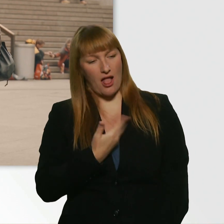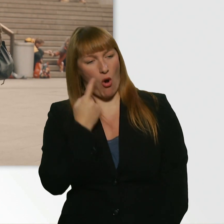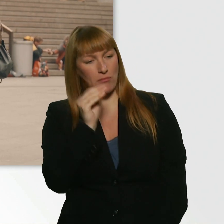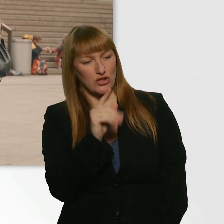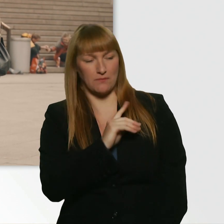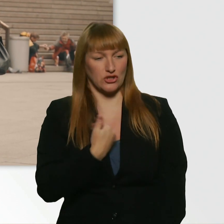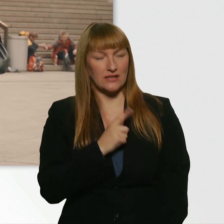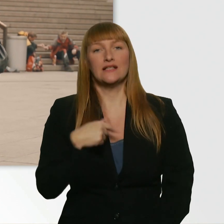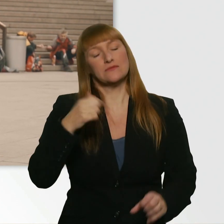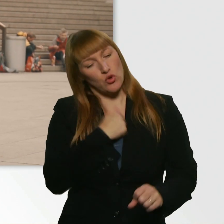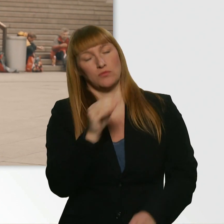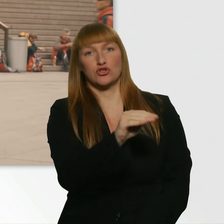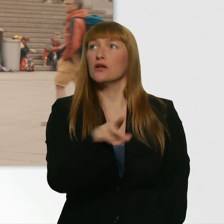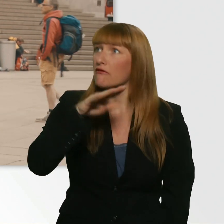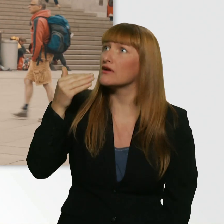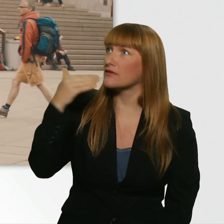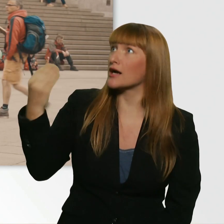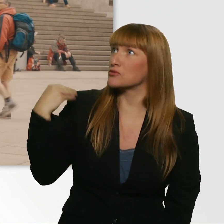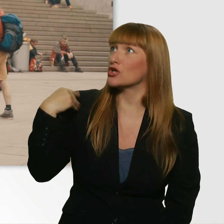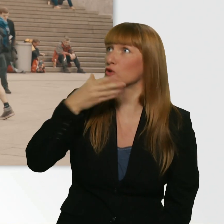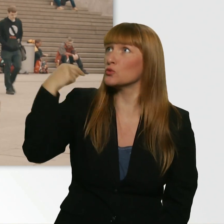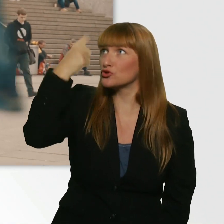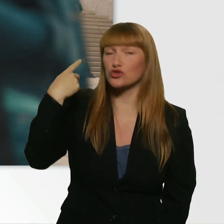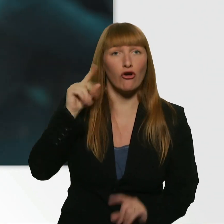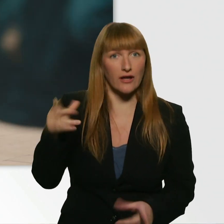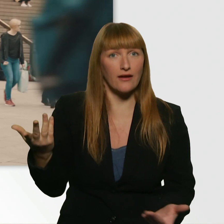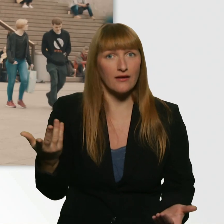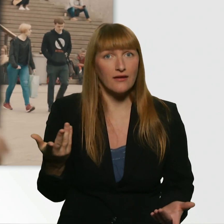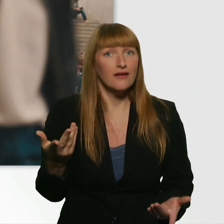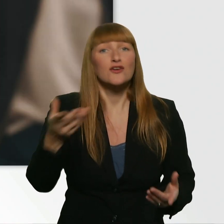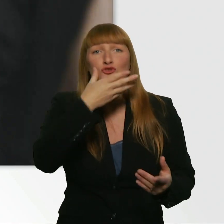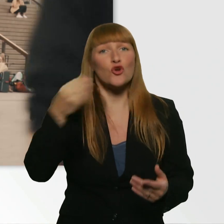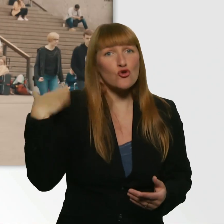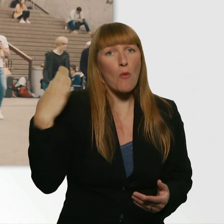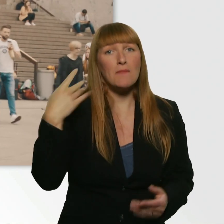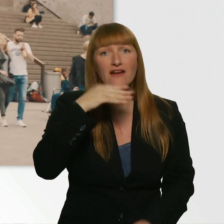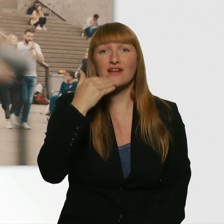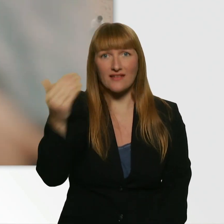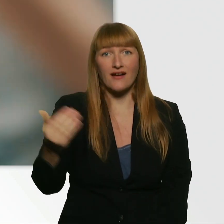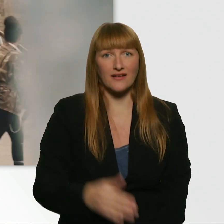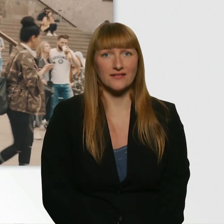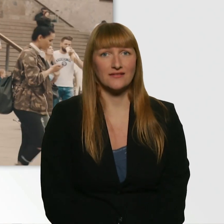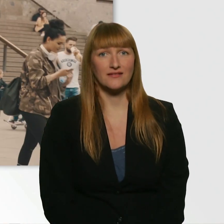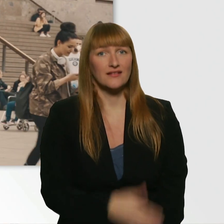Ich hatte diesen Drang. Vielen, vielen Dank. Das schönste Kompliment heute. Das freut mich. (Leroy) Danke schön.